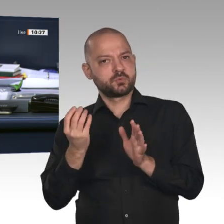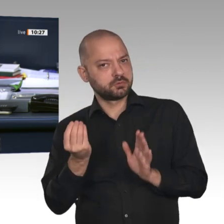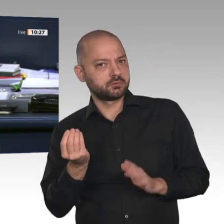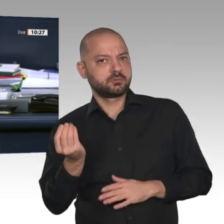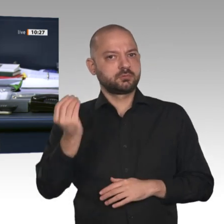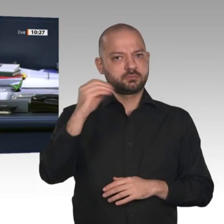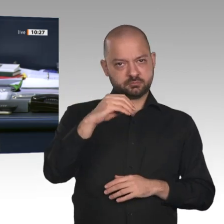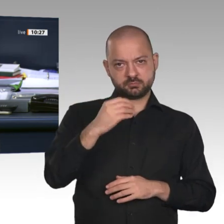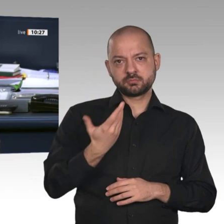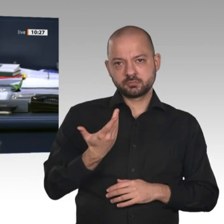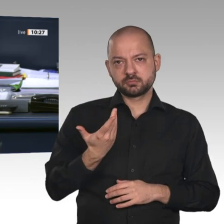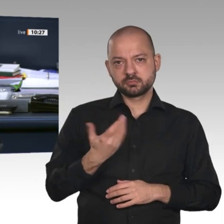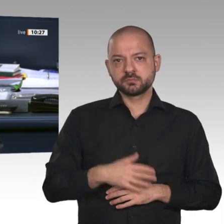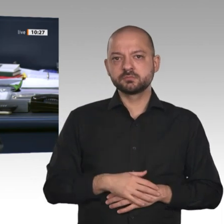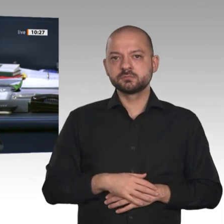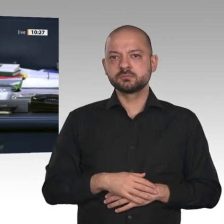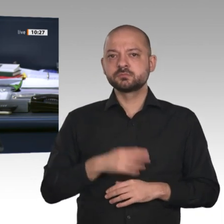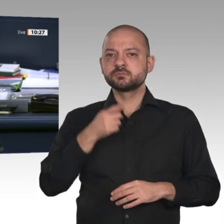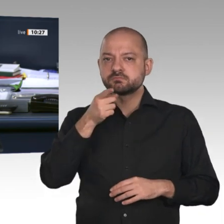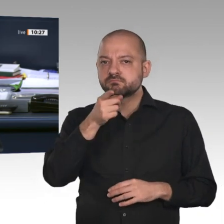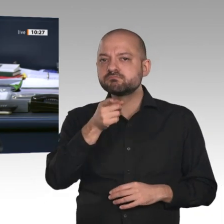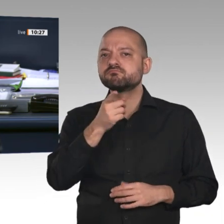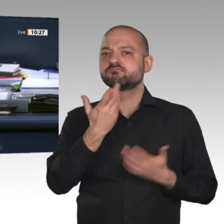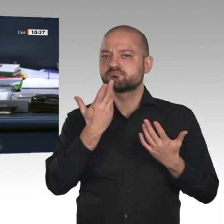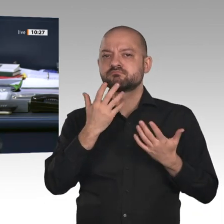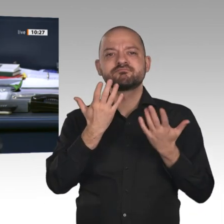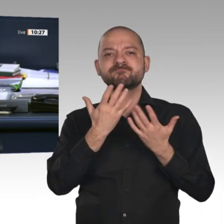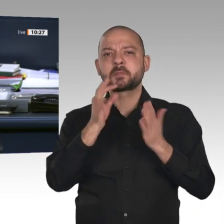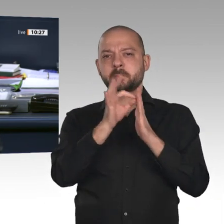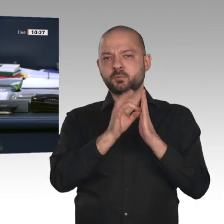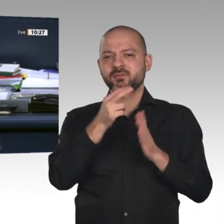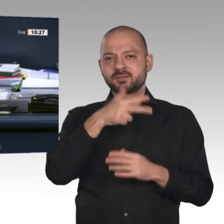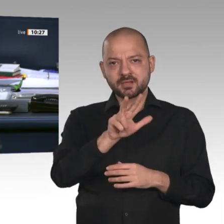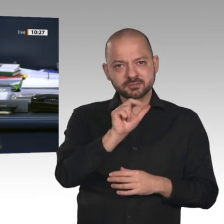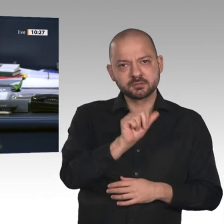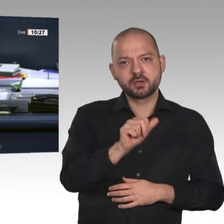entspricht der langjährigen Praxis im Deutschen Bundestag. Ich gehe davon aus, dass